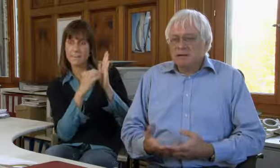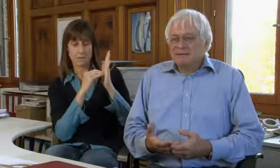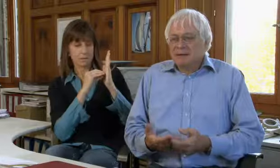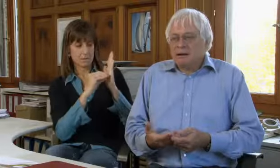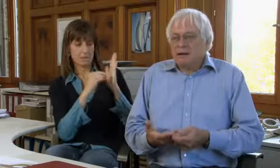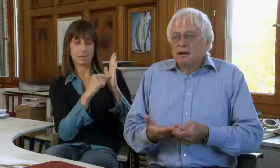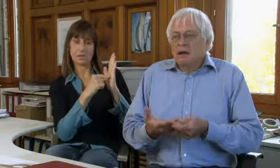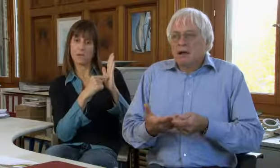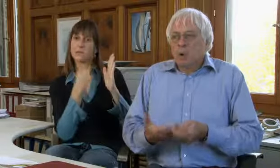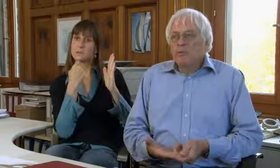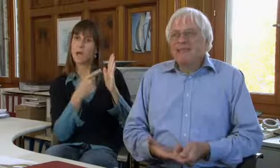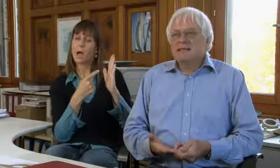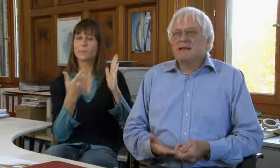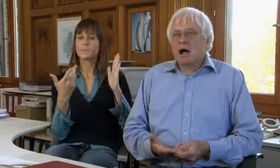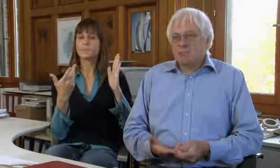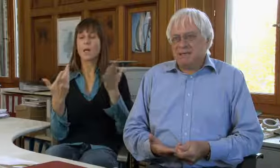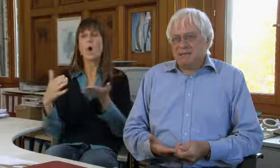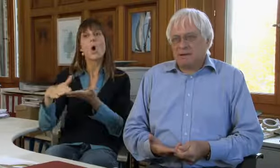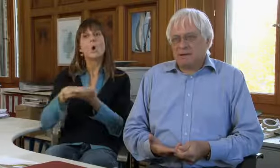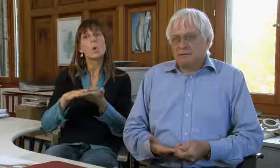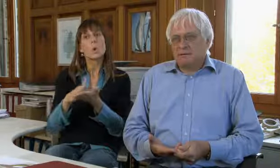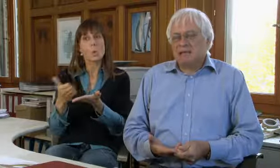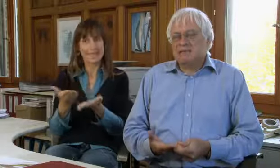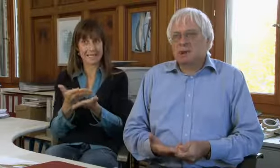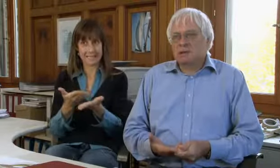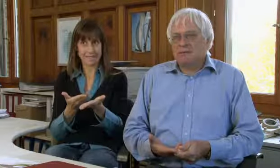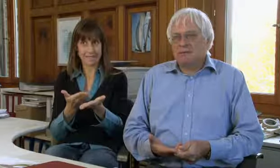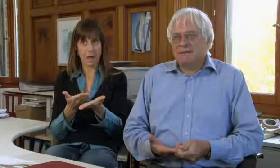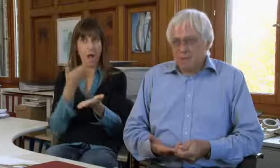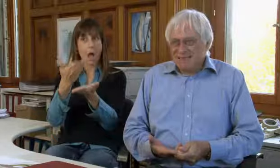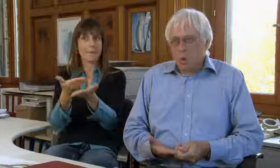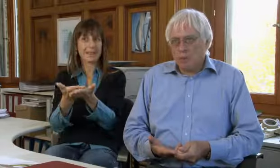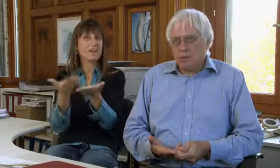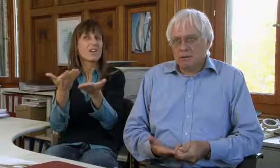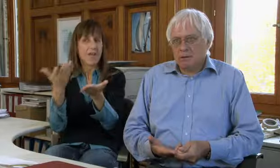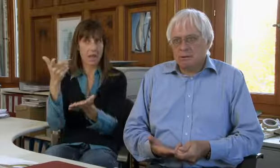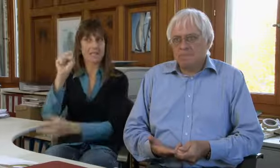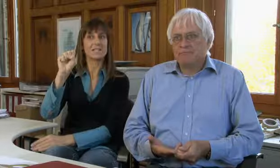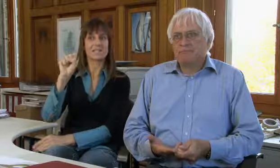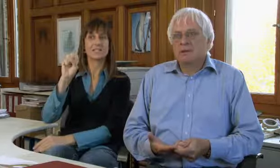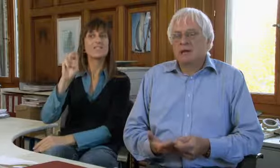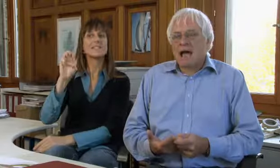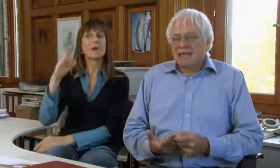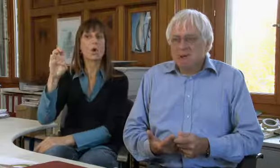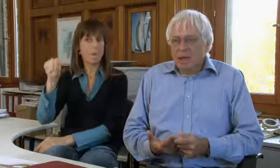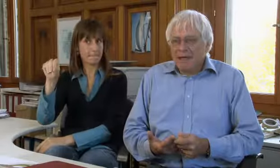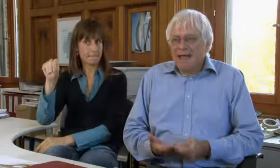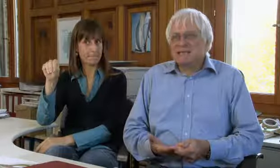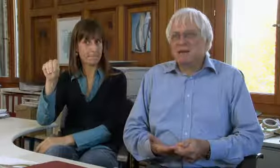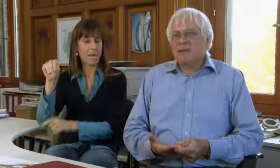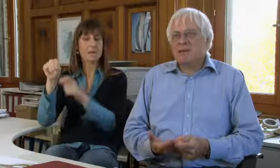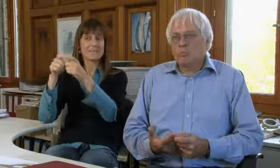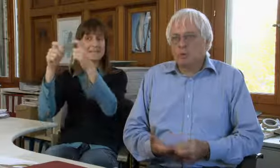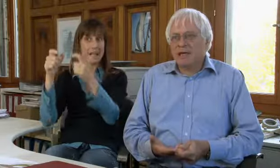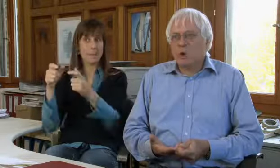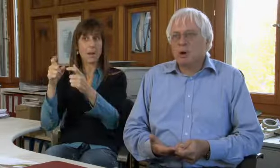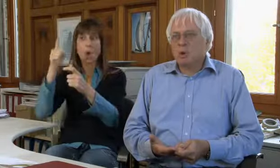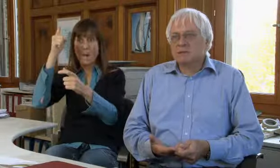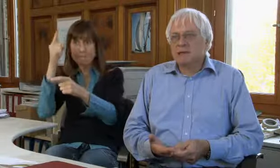dass der Grunddienst-Anbieter, das ist heute die Swisscom,